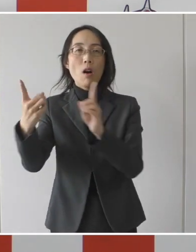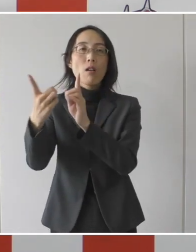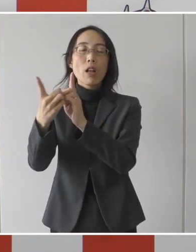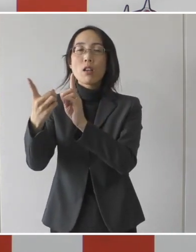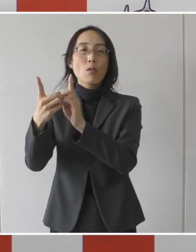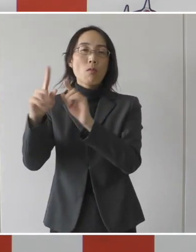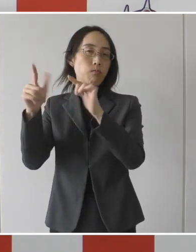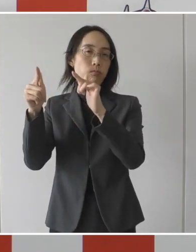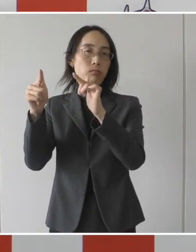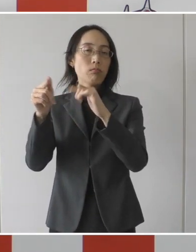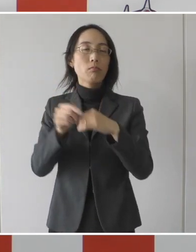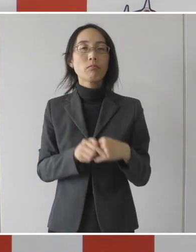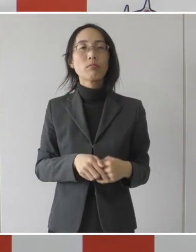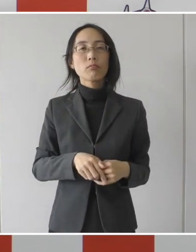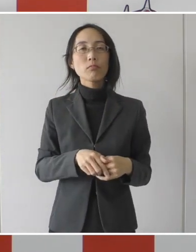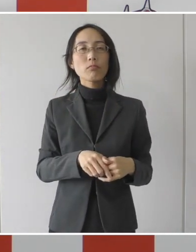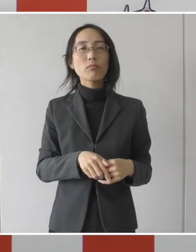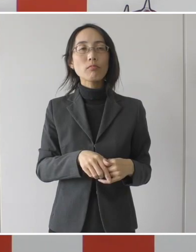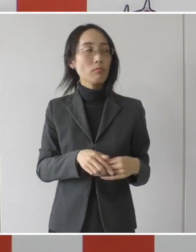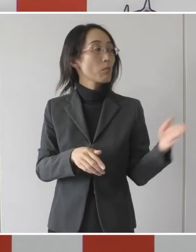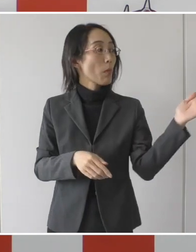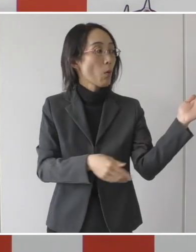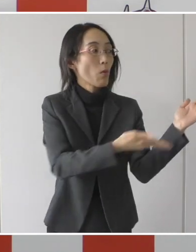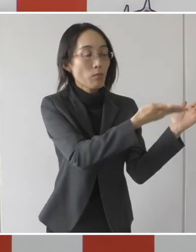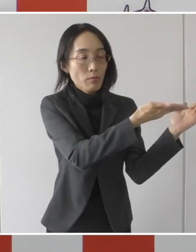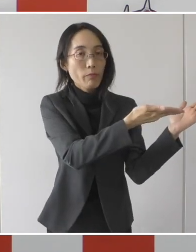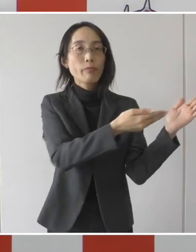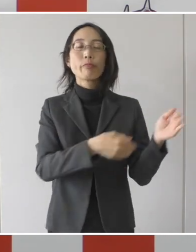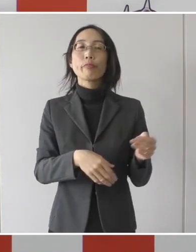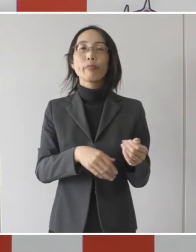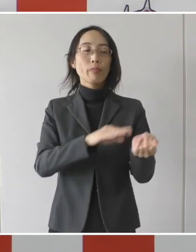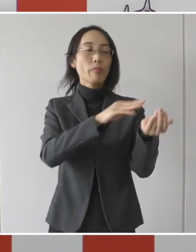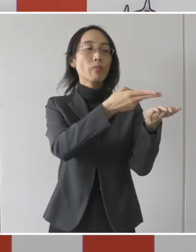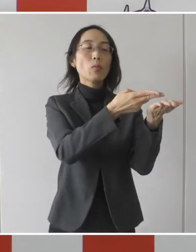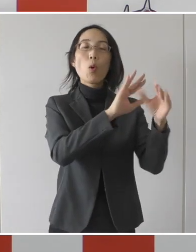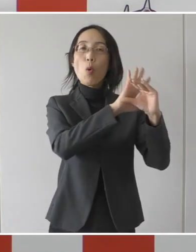ここの一番下にを出ている病院に直接、